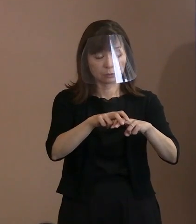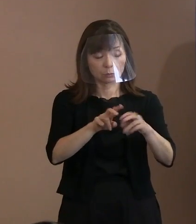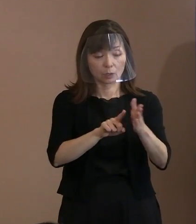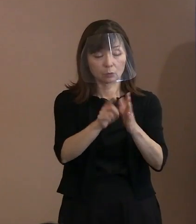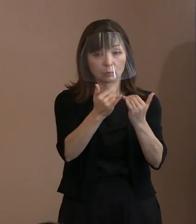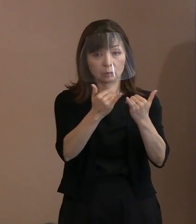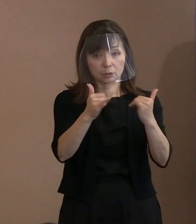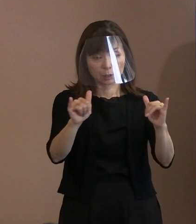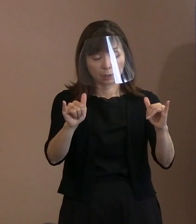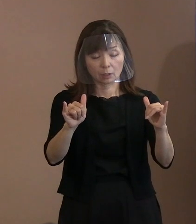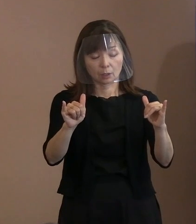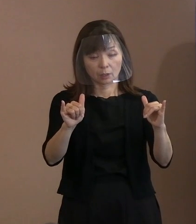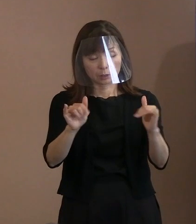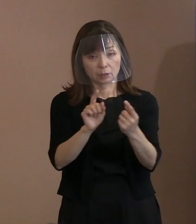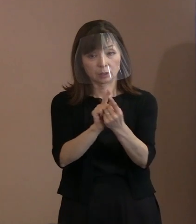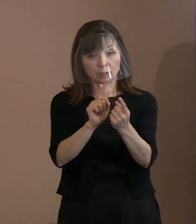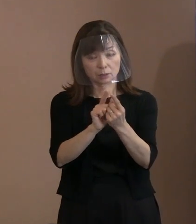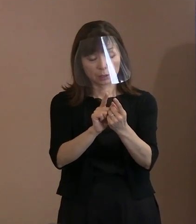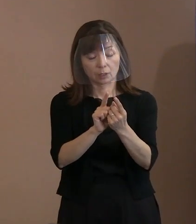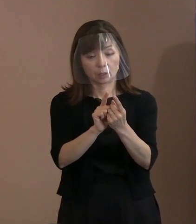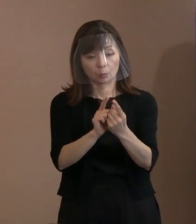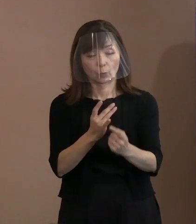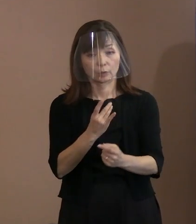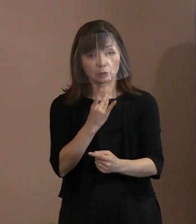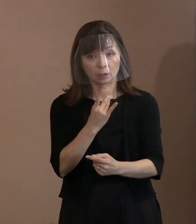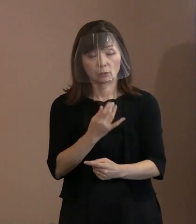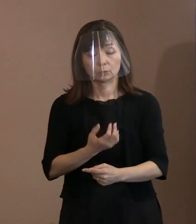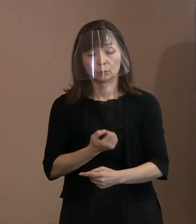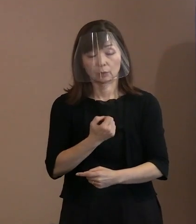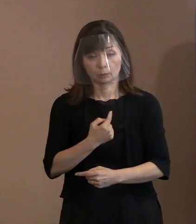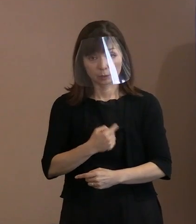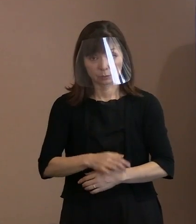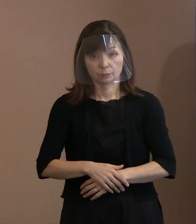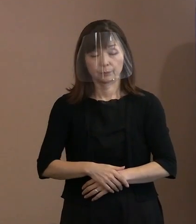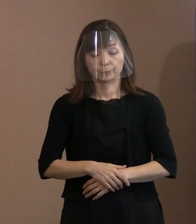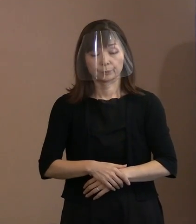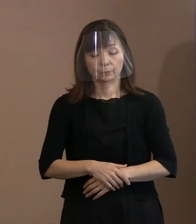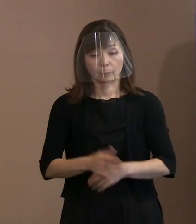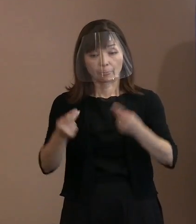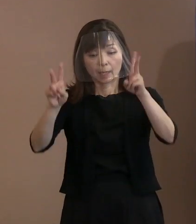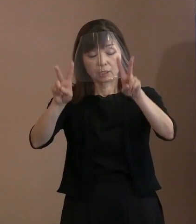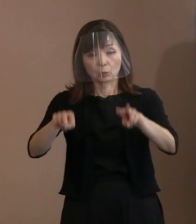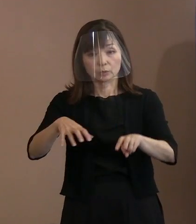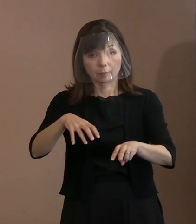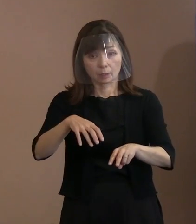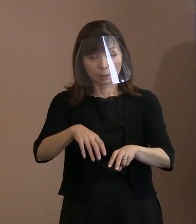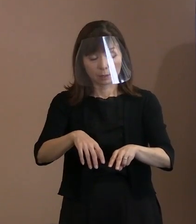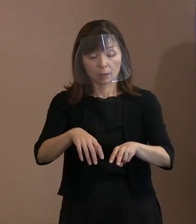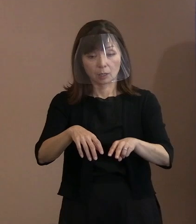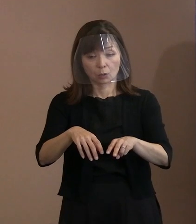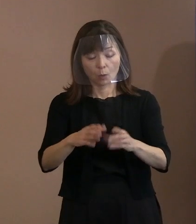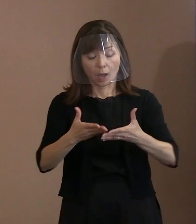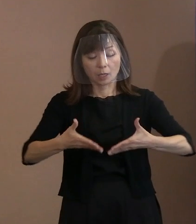その上で､ 広島は坪井直氏の｢ネバーギブアップ｣の